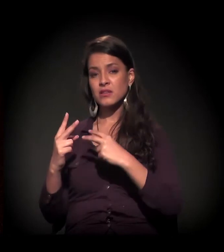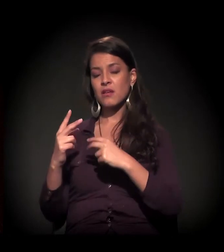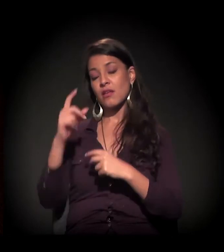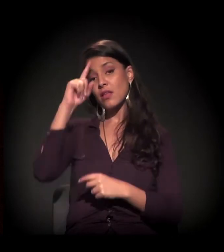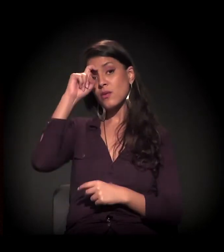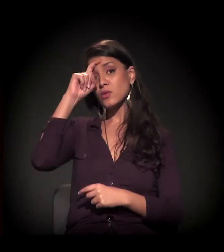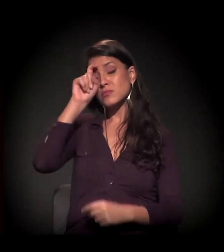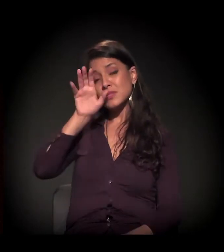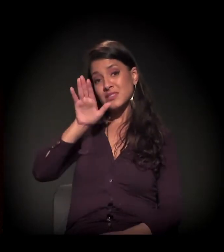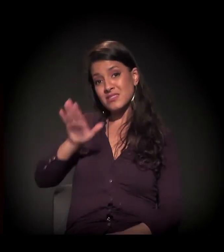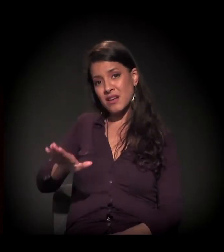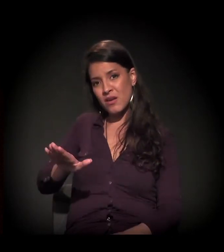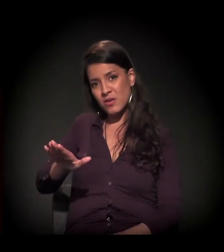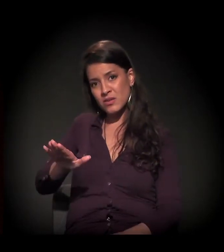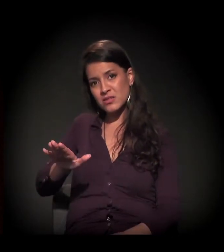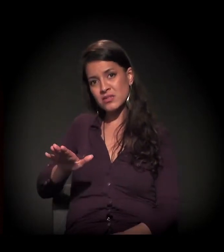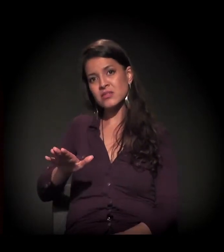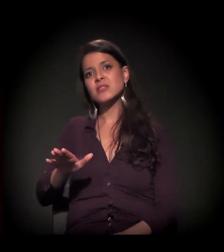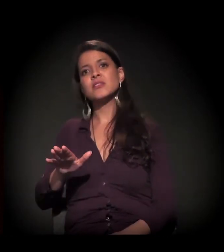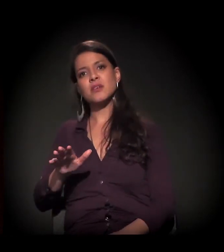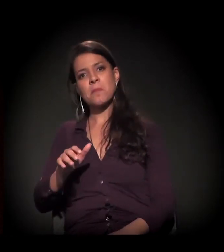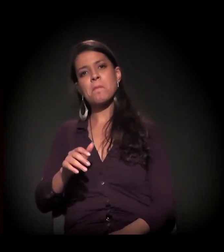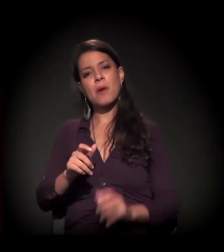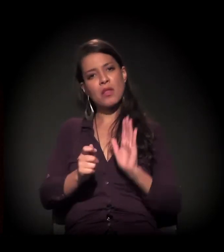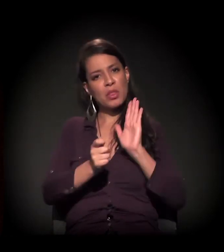Porque ele é tortuoso, ele é atormentador,